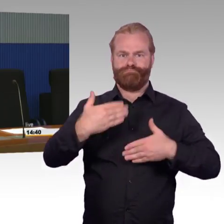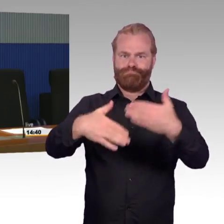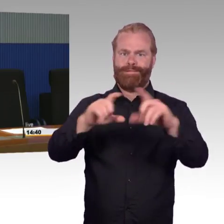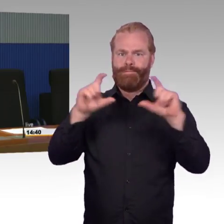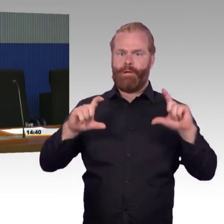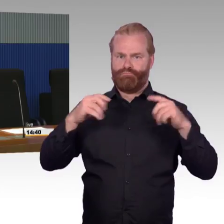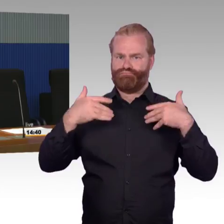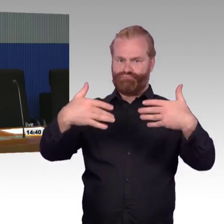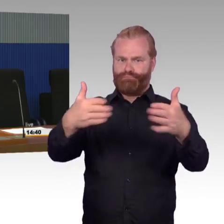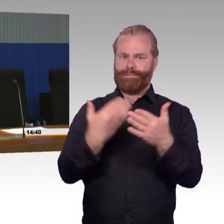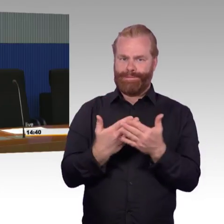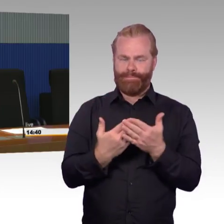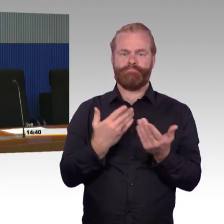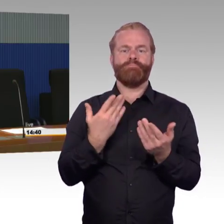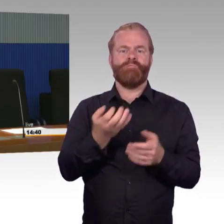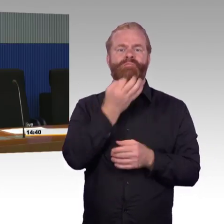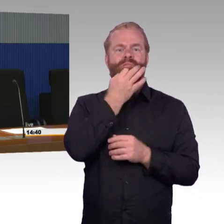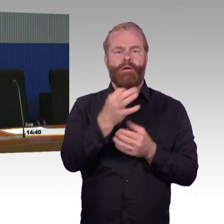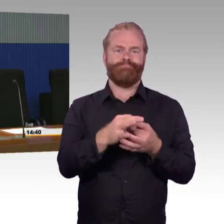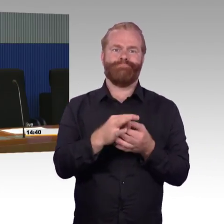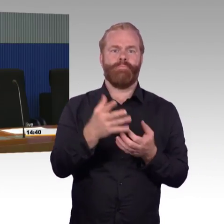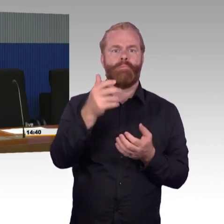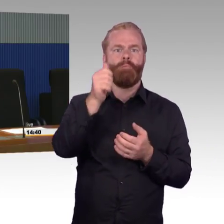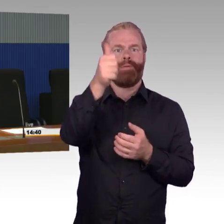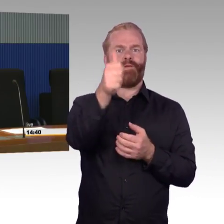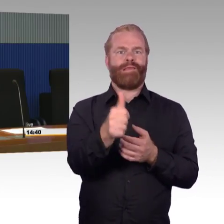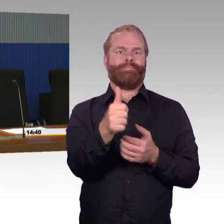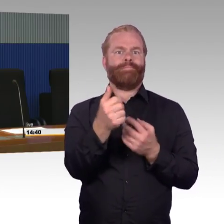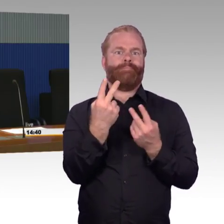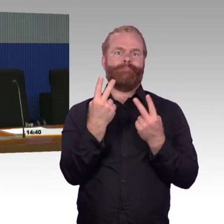Es ist tatsächlich so, dass wir bei dem Bahnsteighöhenkonzept, was wir letzte Woche hier ein Thema gewesen ist,